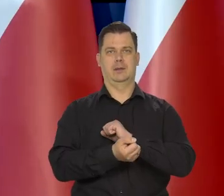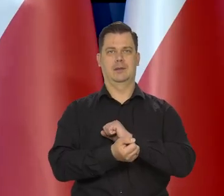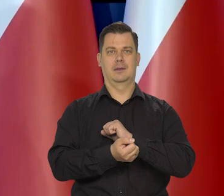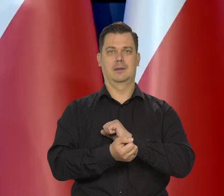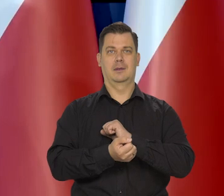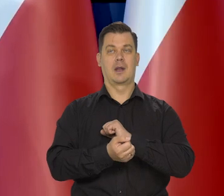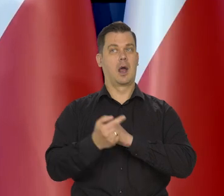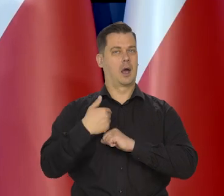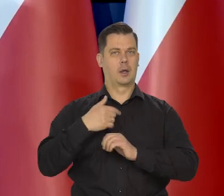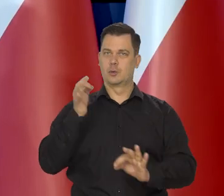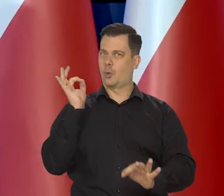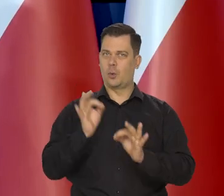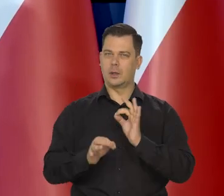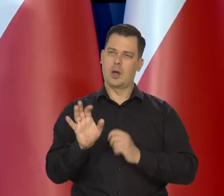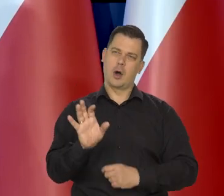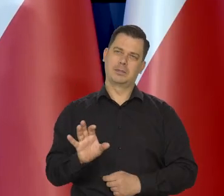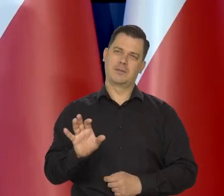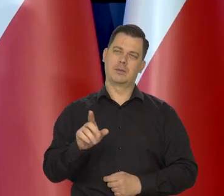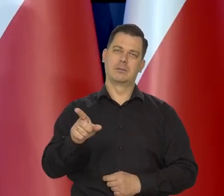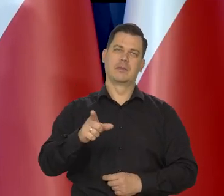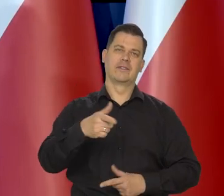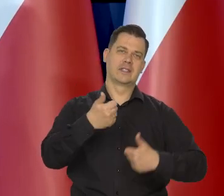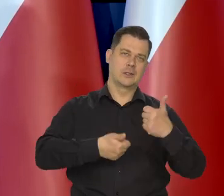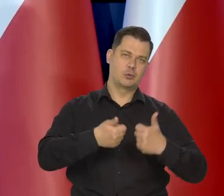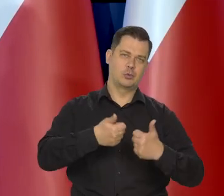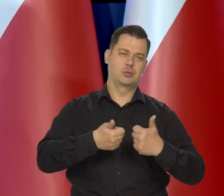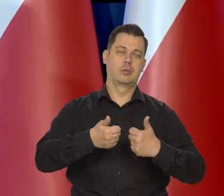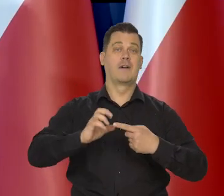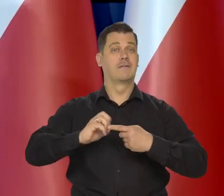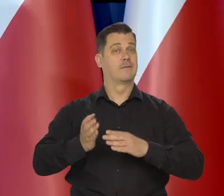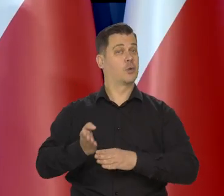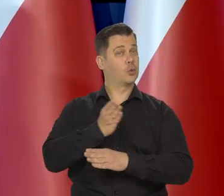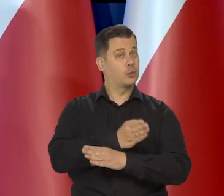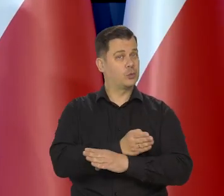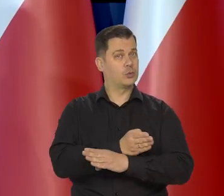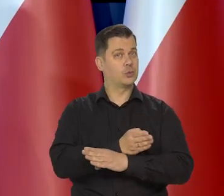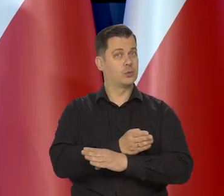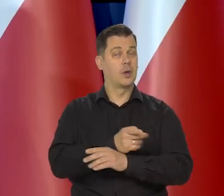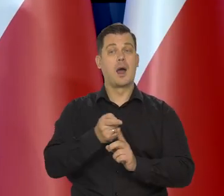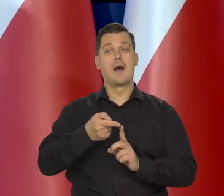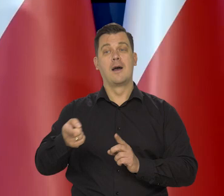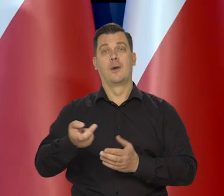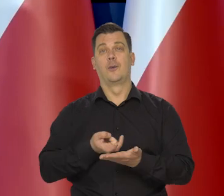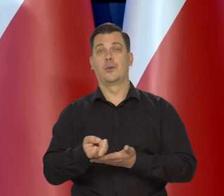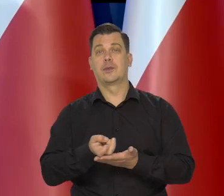Natomiast uważnie obserwujemy wyniki stycznia, grudnia i będziemy obserwować wyniki lutego,